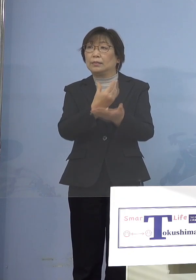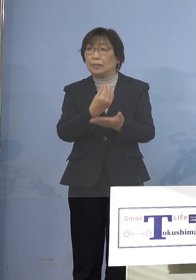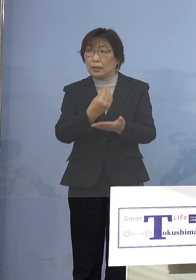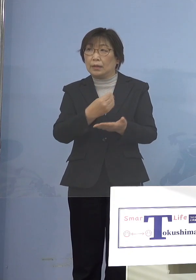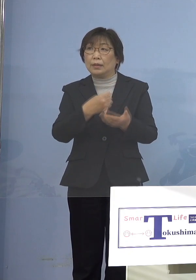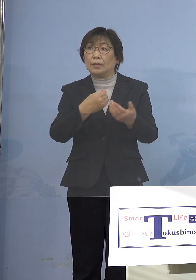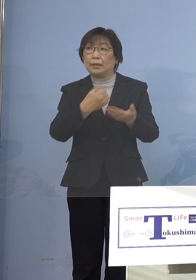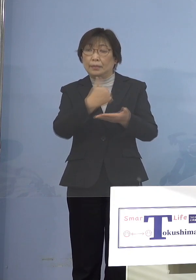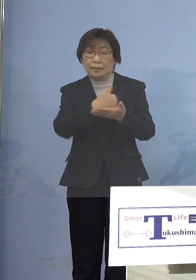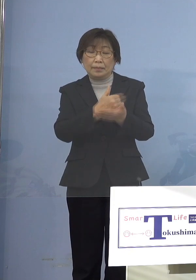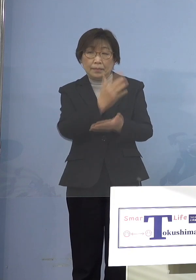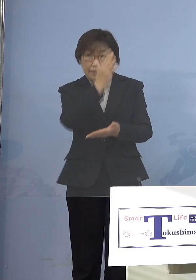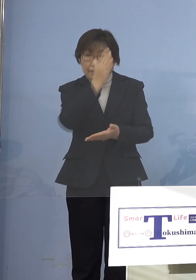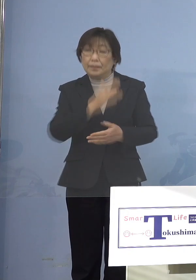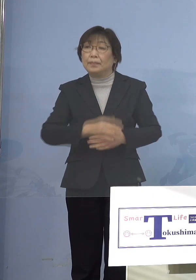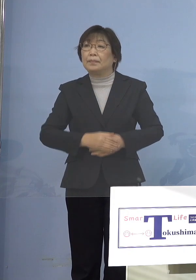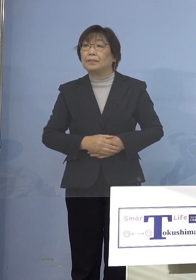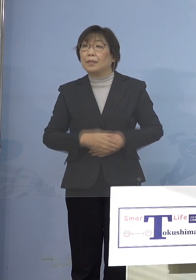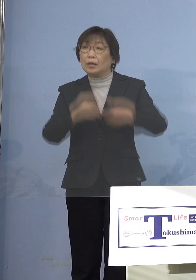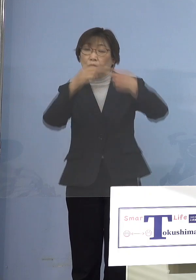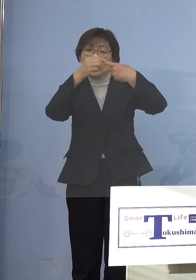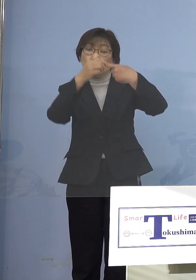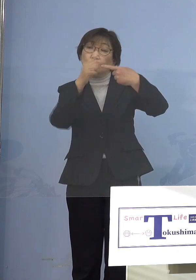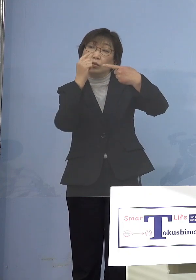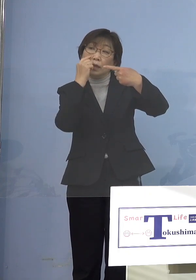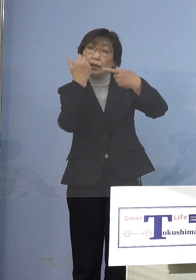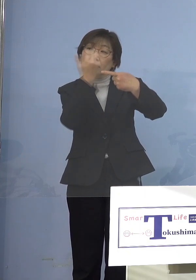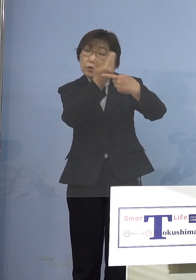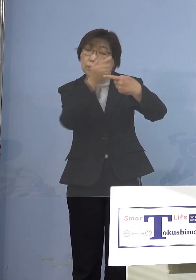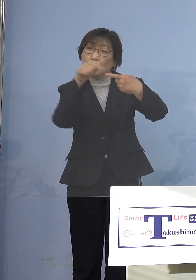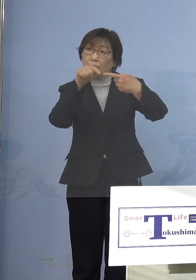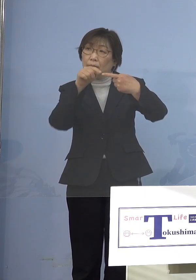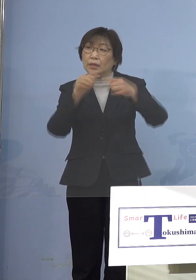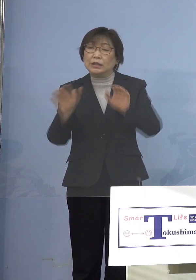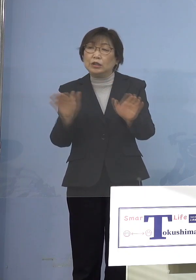（知事） まず前段の児童等利用施設